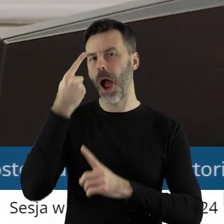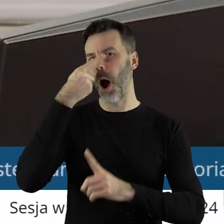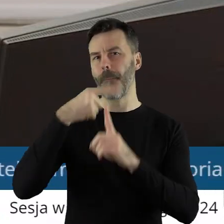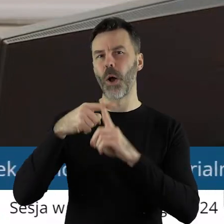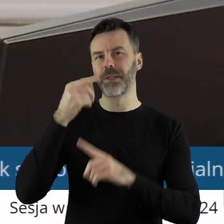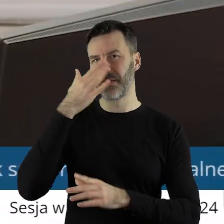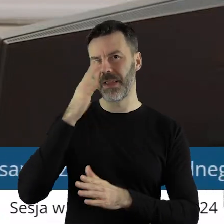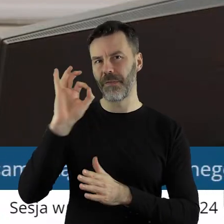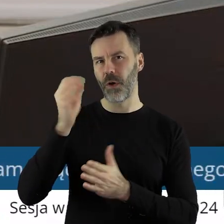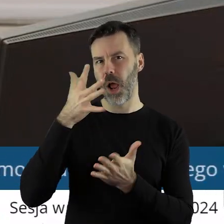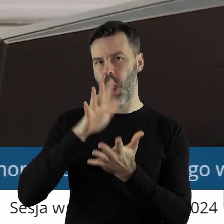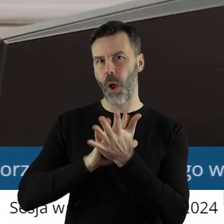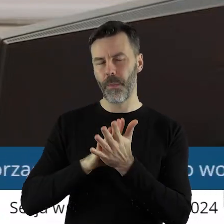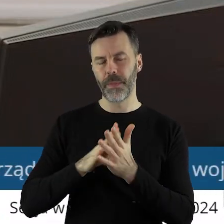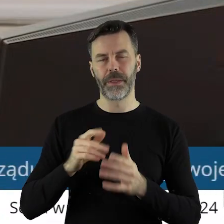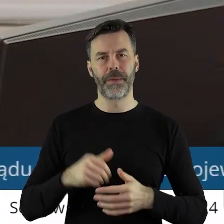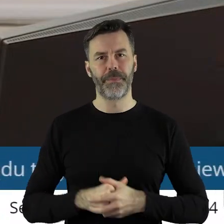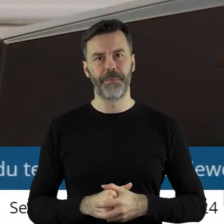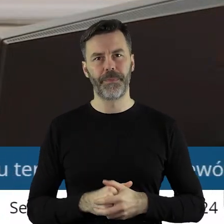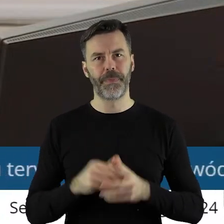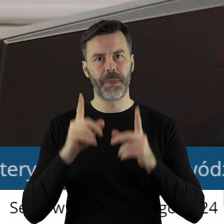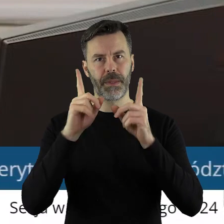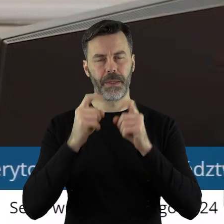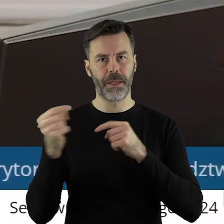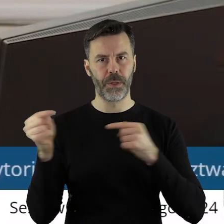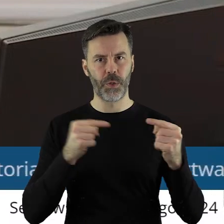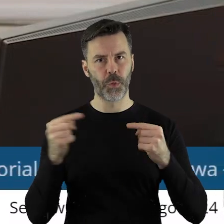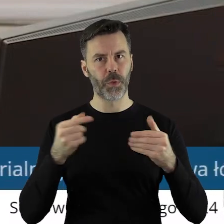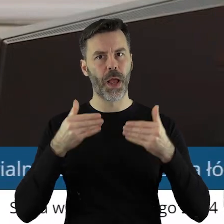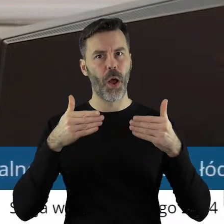przez Komisję Rolnictwa i Ochrony Środowiska. Otwieram dyskusję w tym punkcie.